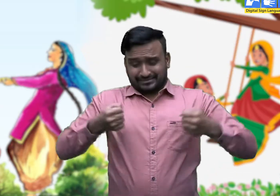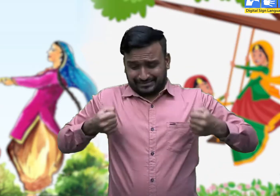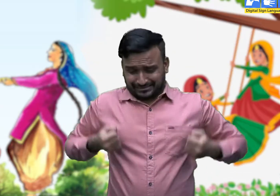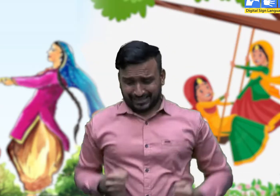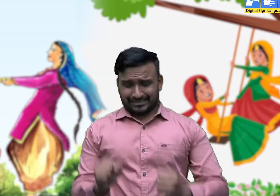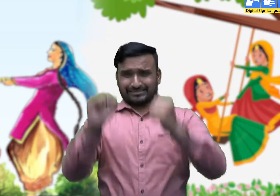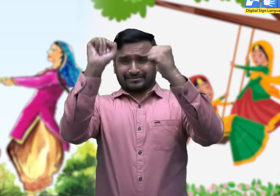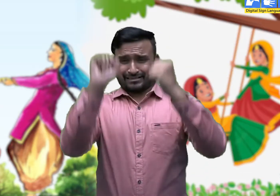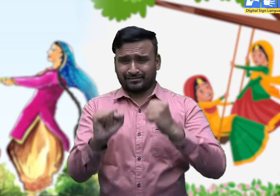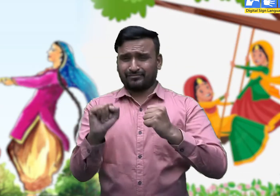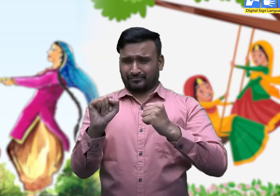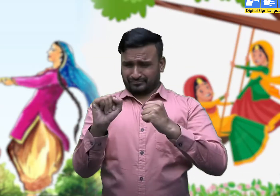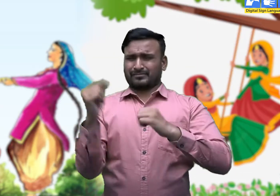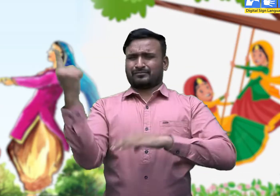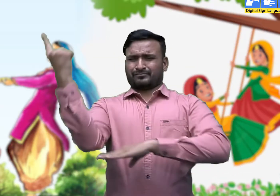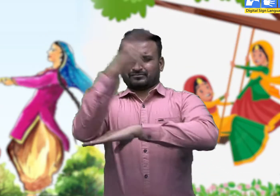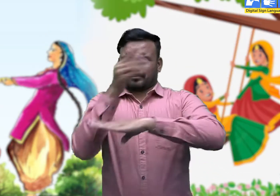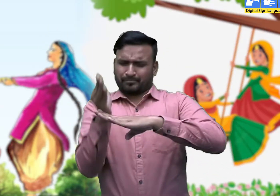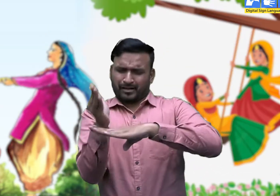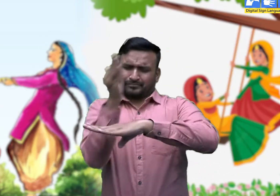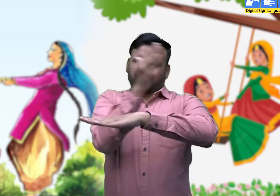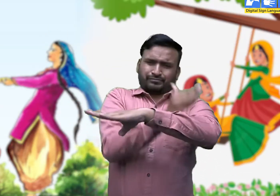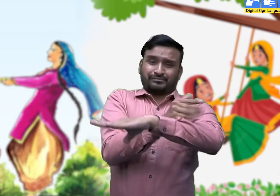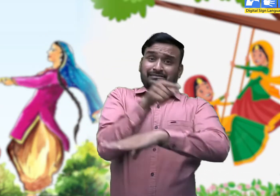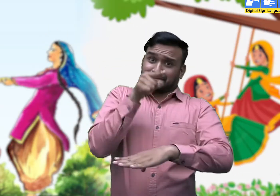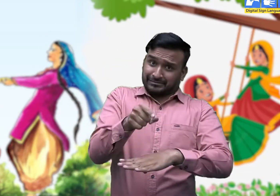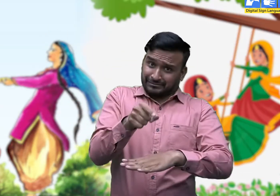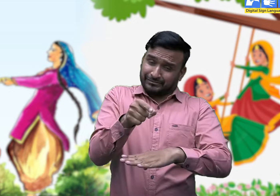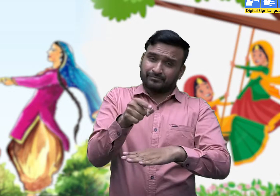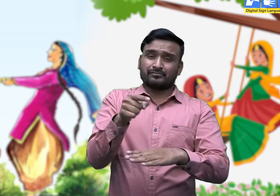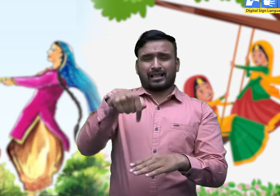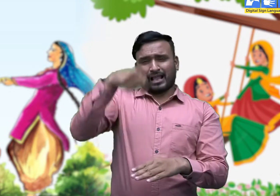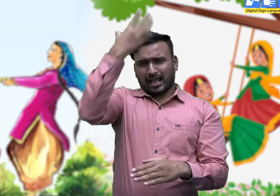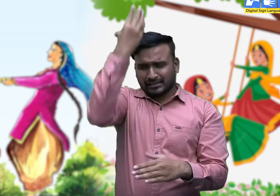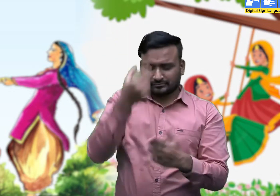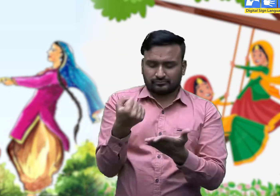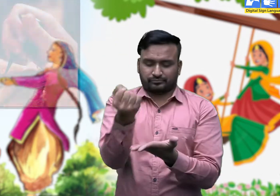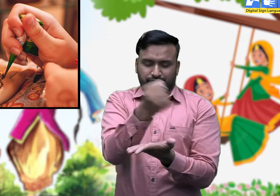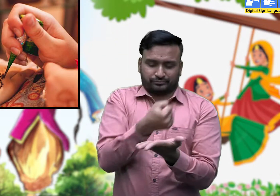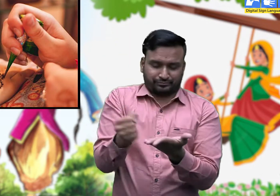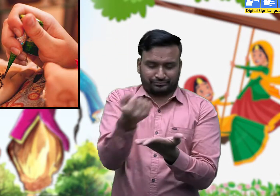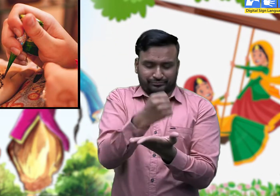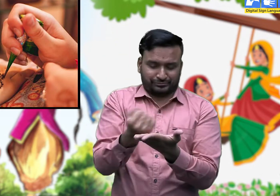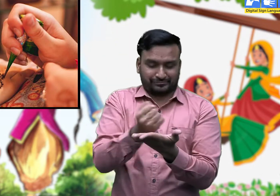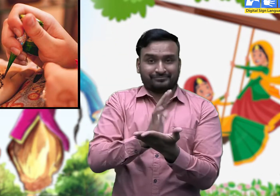तीज की पहली रात को महिलाएँ तथा बच्चे मेहंदी रचाते हुए गीत गाते हैं।